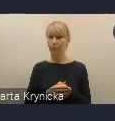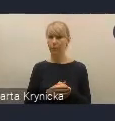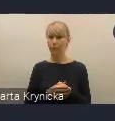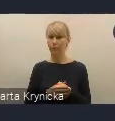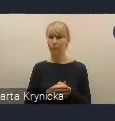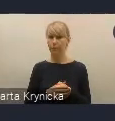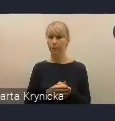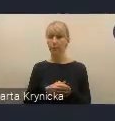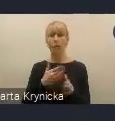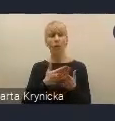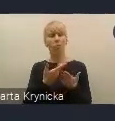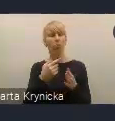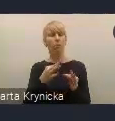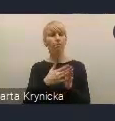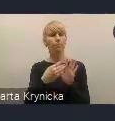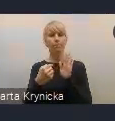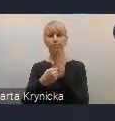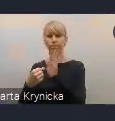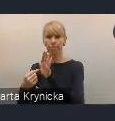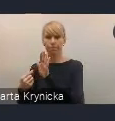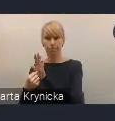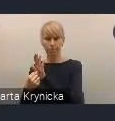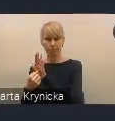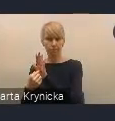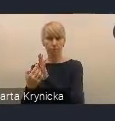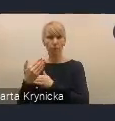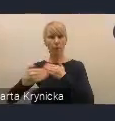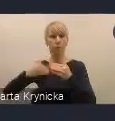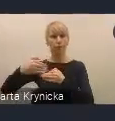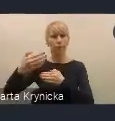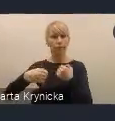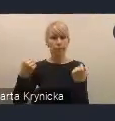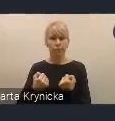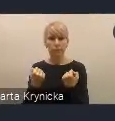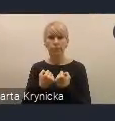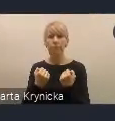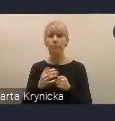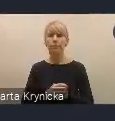przedstawiając też pokrótce państwu nasze dalsze działania, co planujemy,